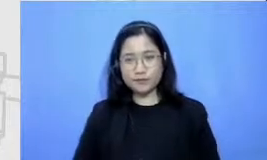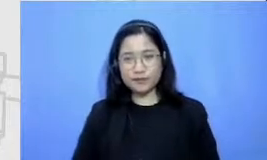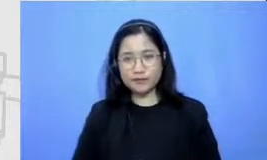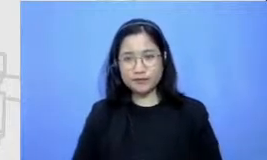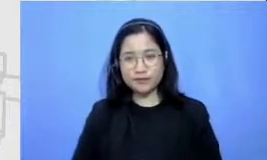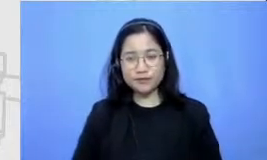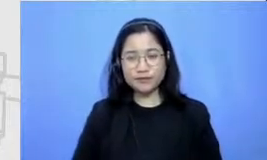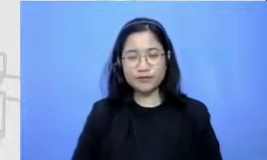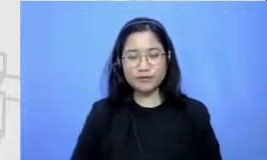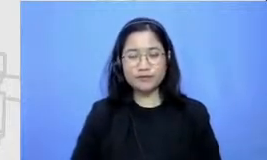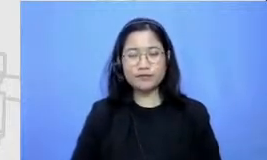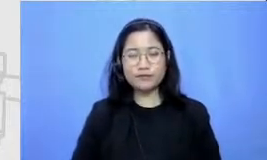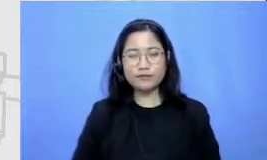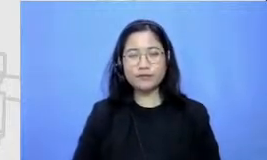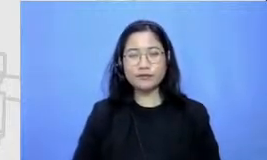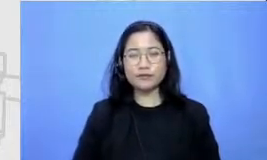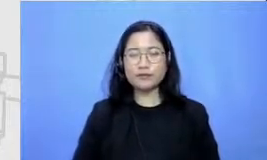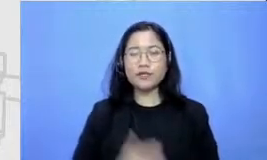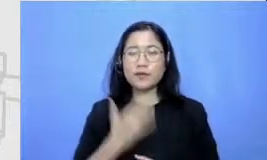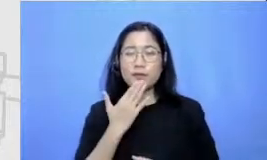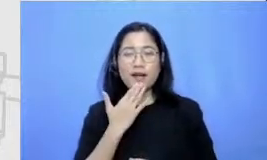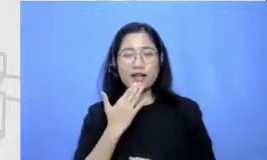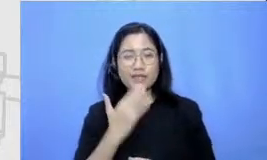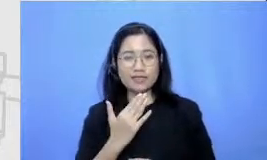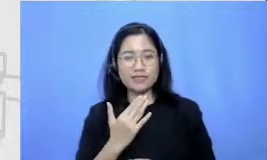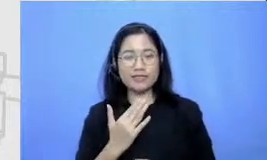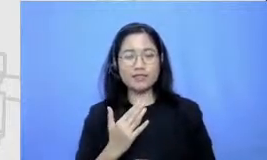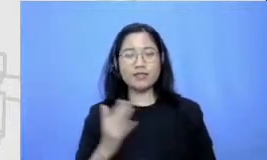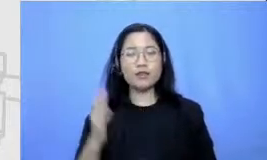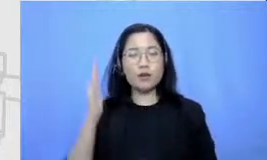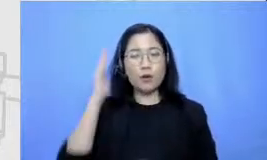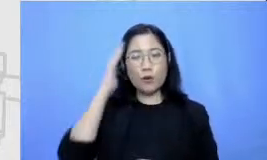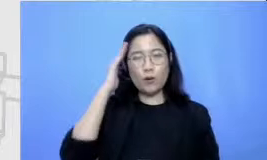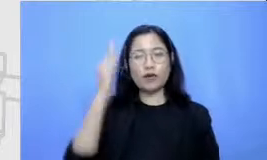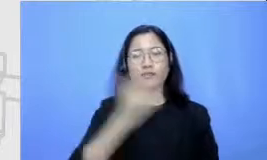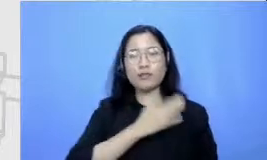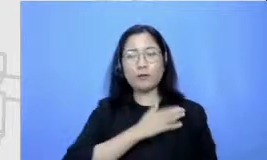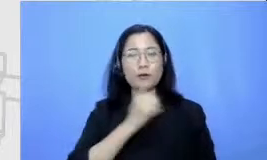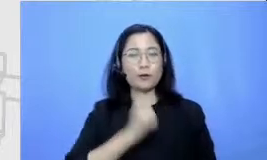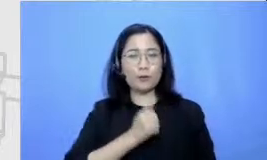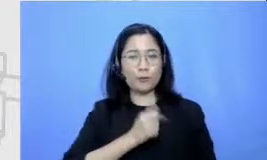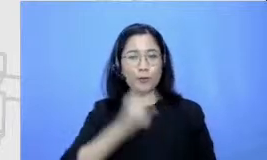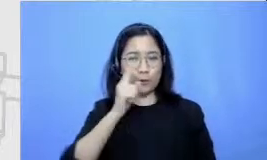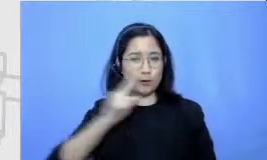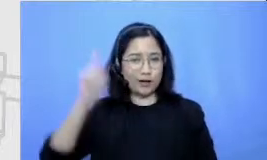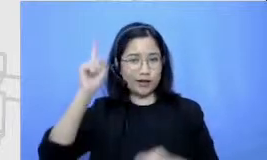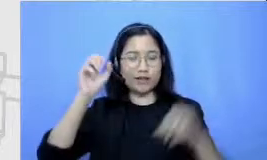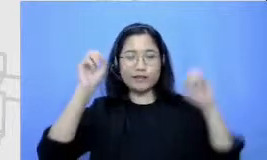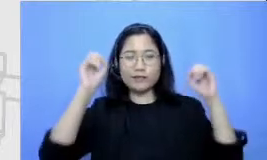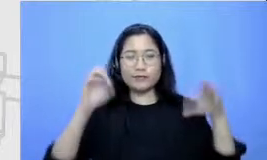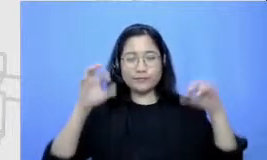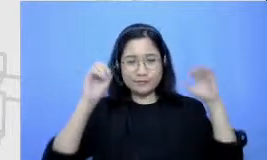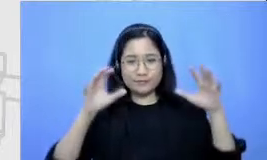saya terima kasih assalamualaikum warahmatullahi wabarakatuh saya kembalikan kembali ke panitia